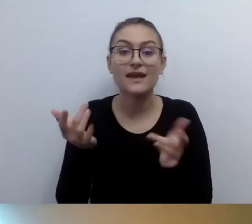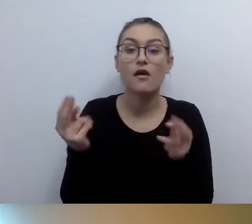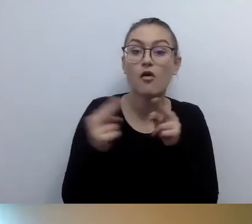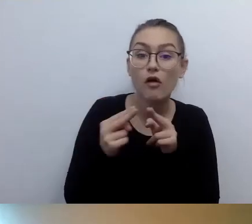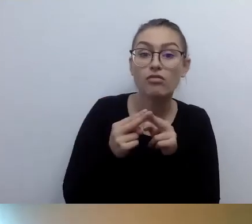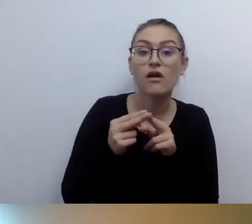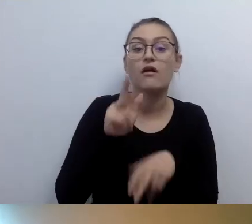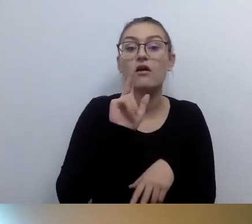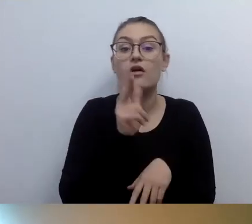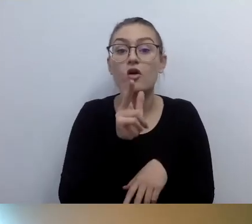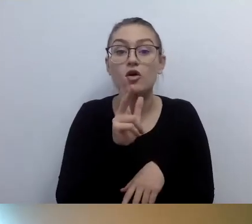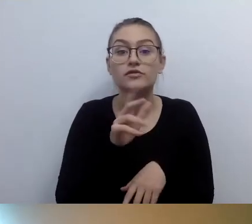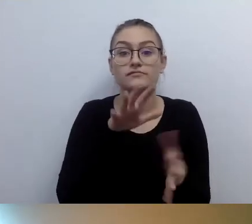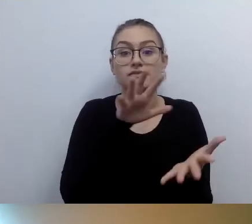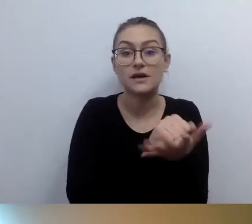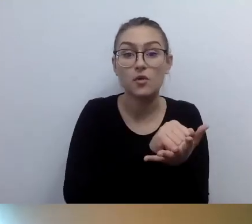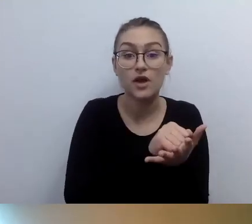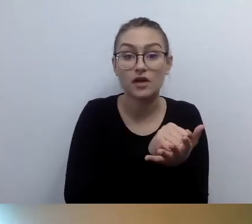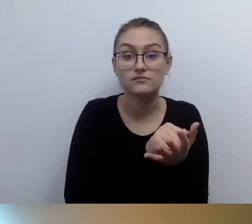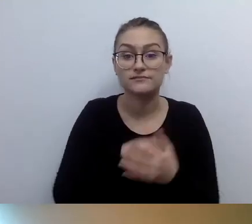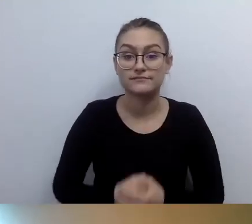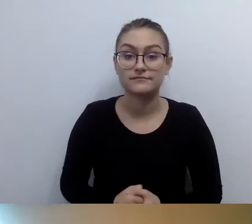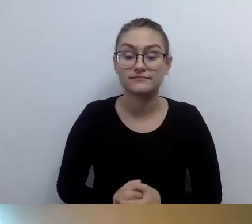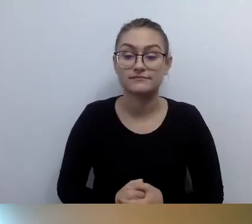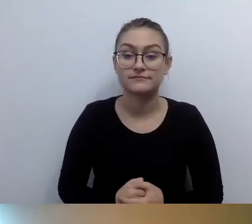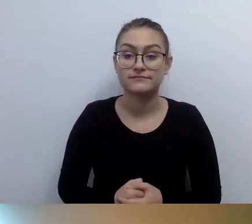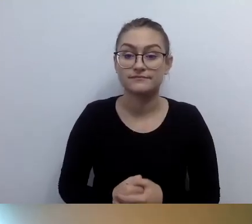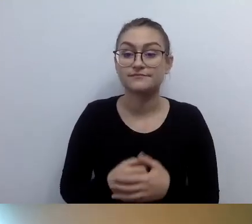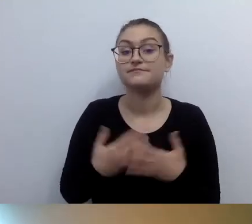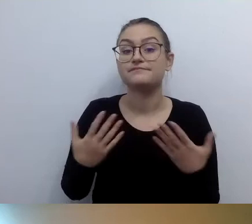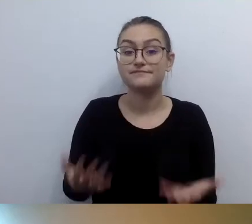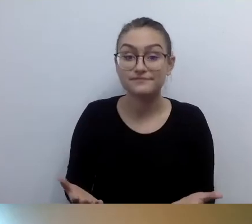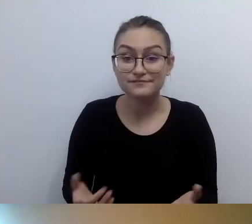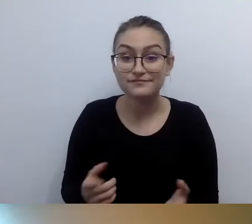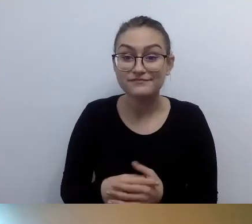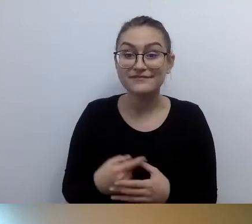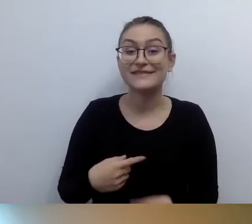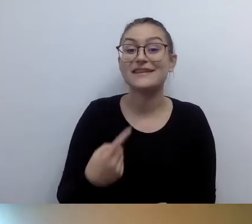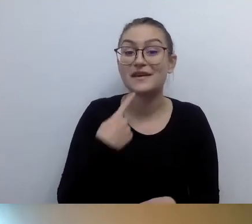Kto instaluje pętle indukcyjne? Zapraszamy na stronę Tu Możesz.